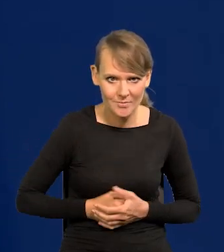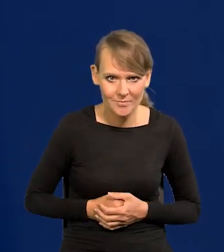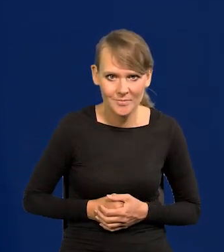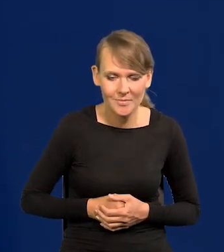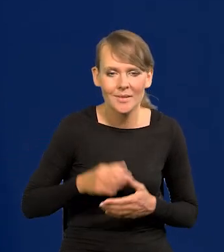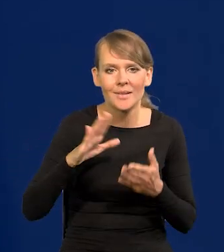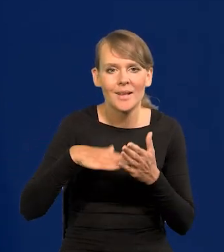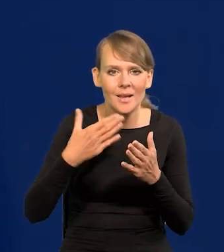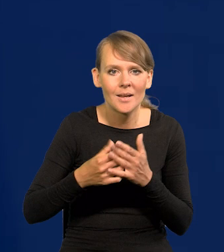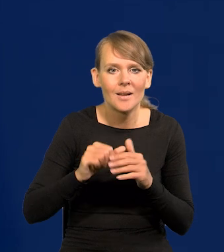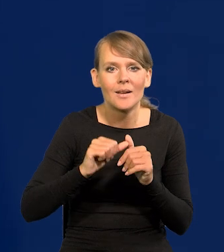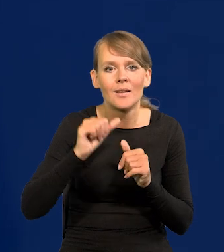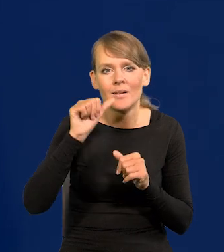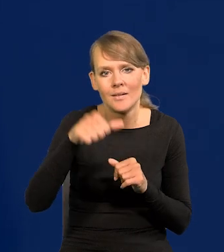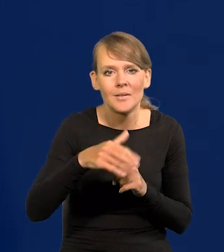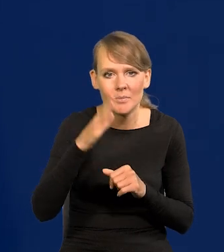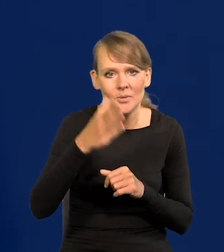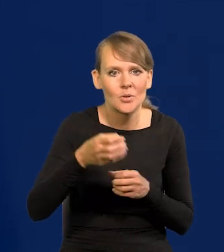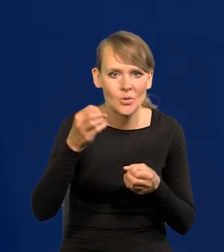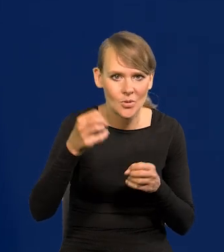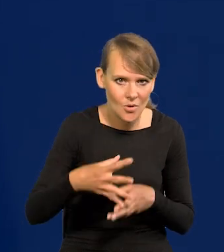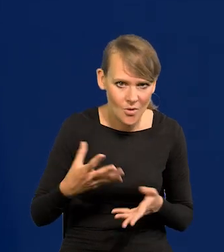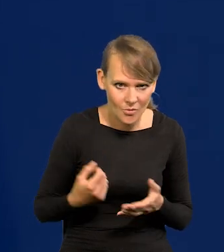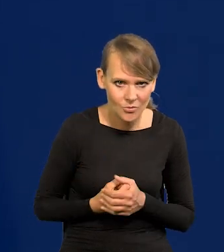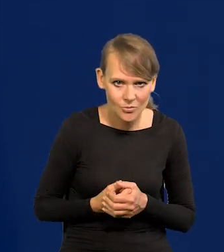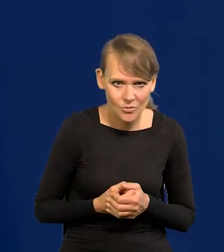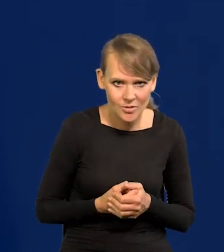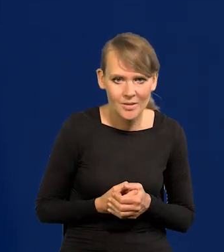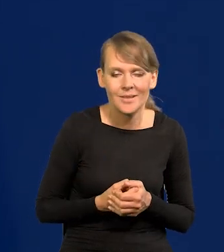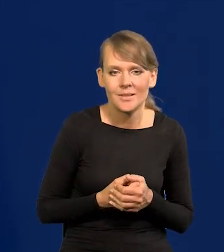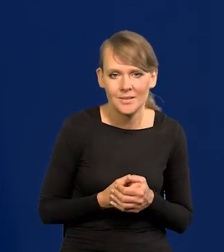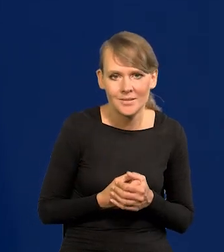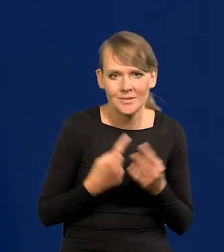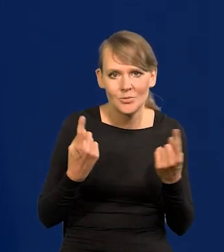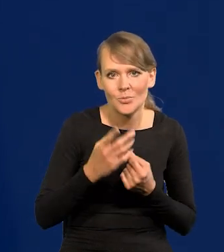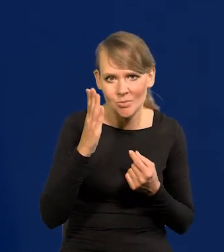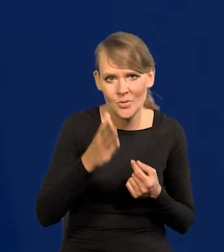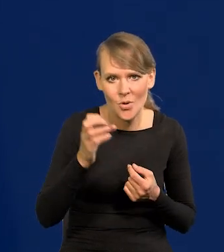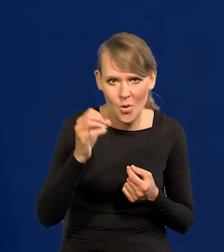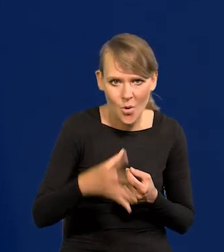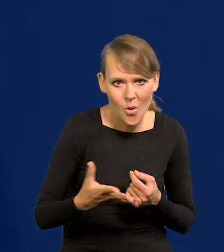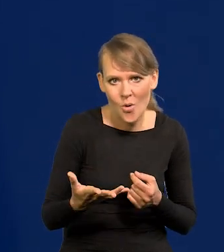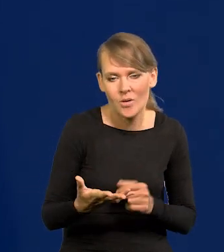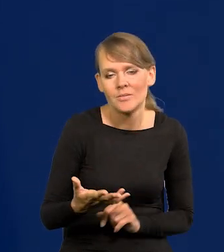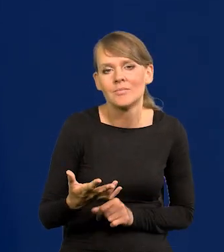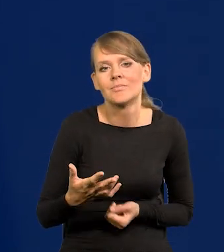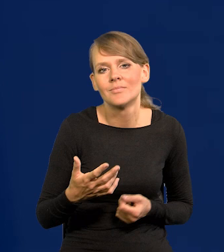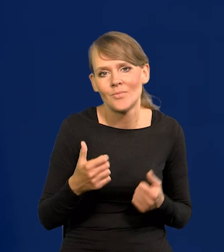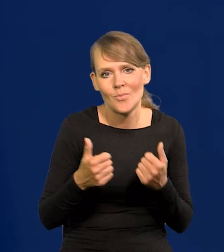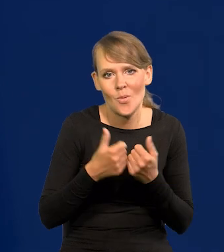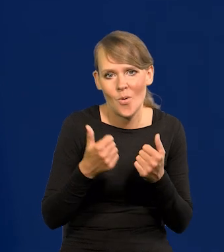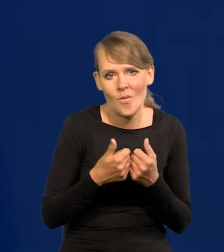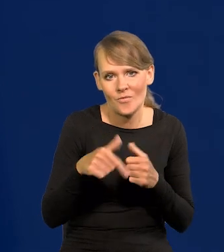W przyszłym roku na przykład gorzej będzie, to się pogorszy, bo inflacja inaczej się kształtowała.